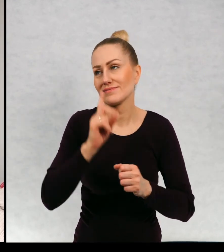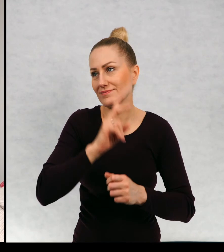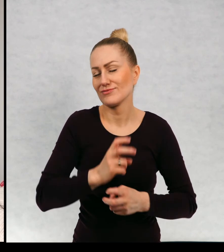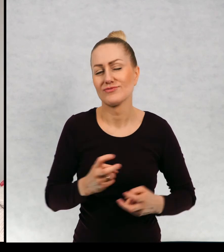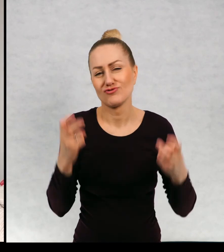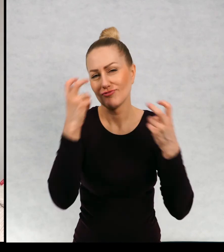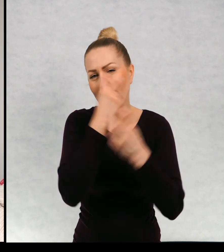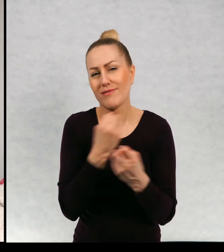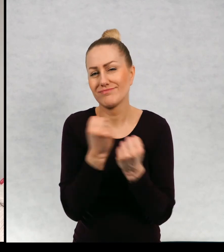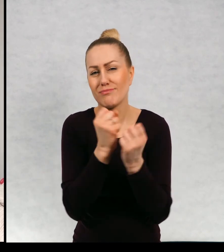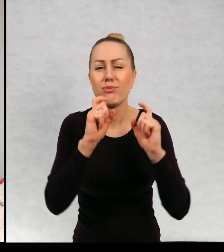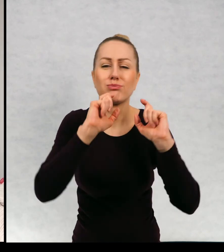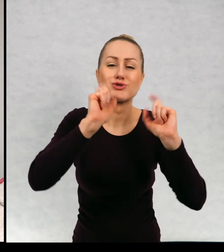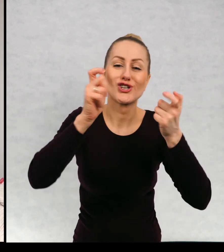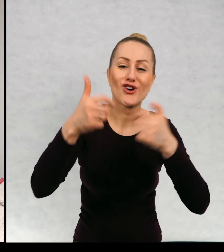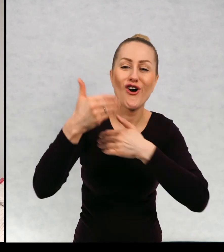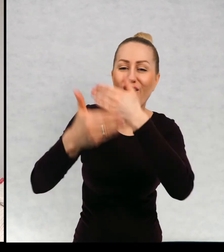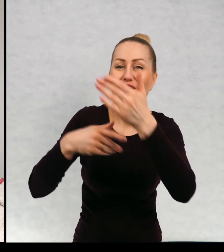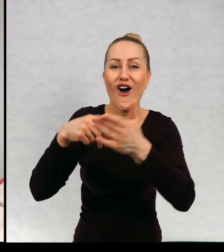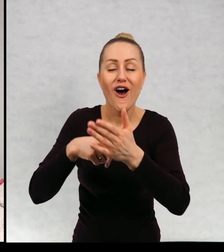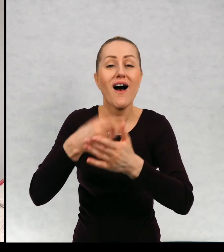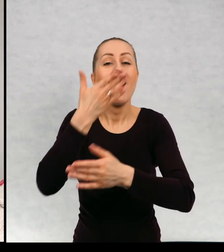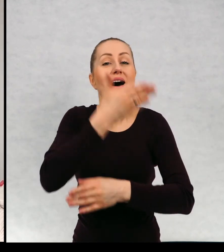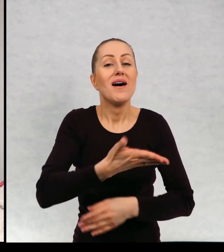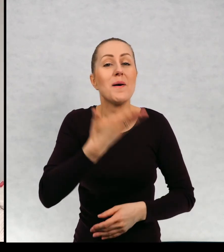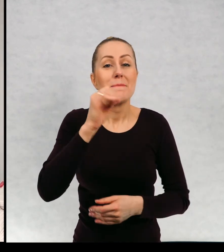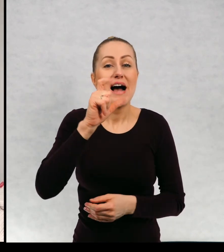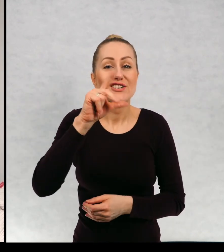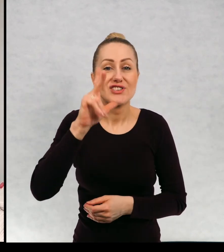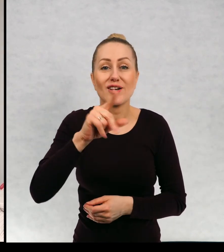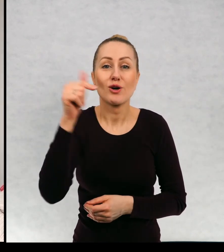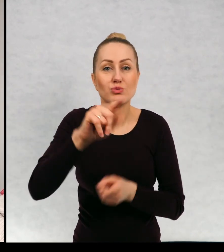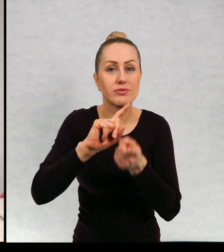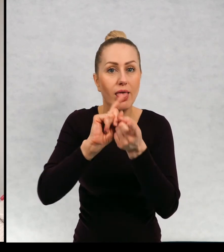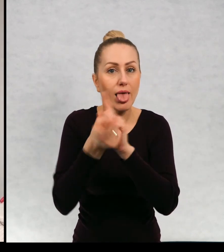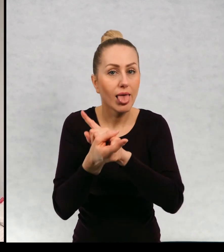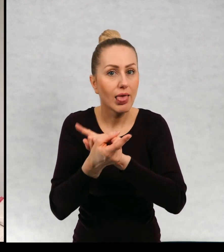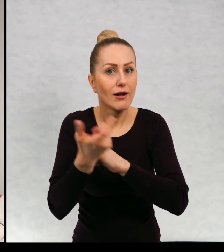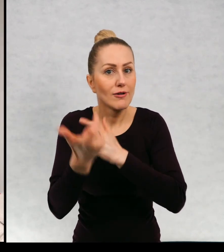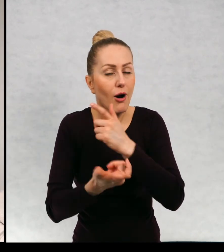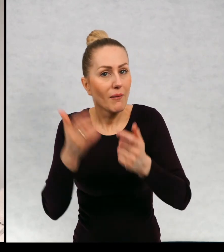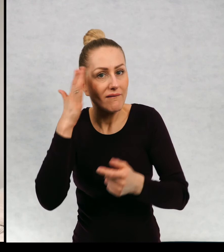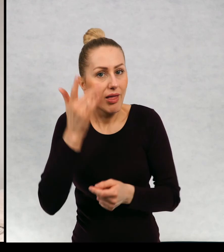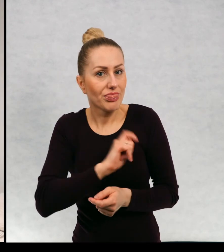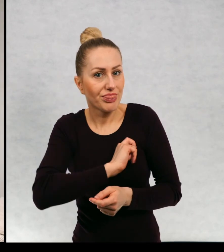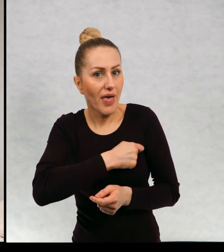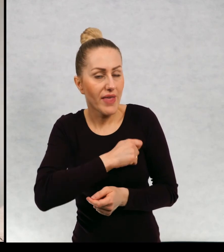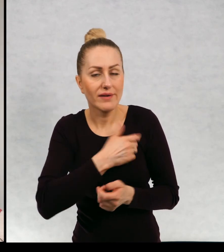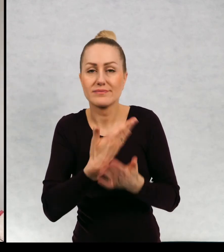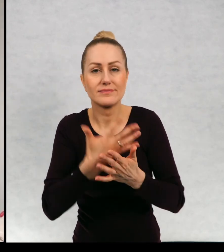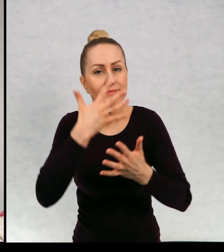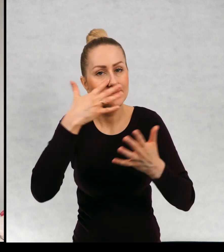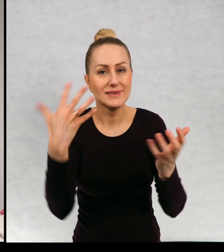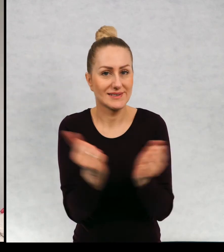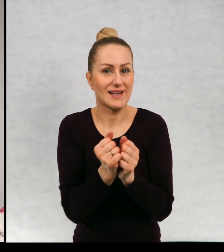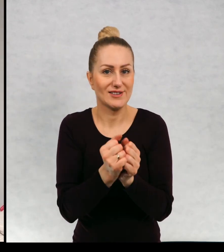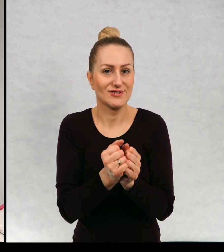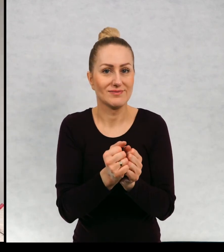niezwykłe przygody, Maciek musi się zamienić detektywa aby odnaleźć